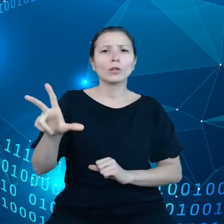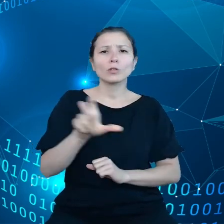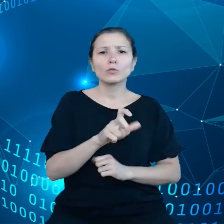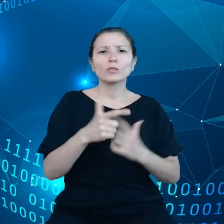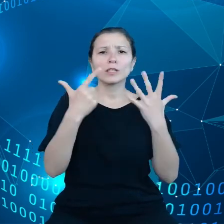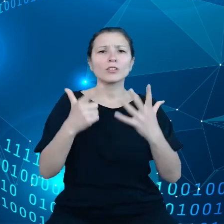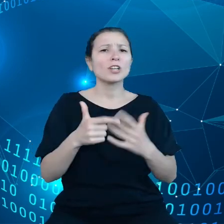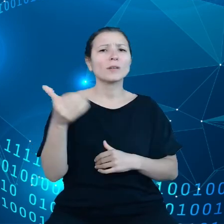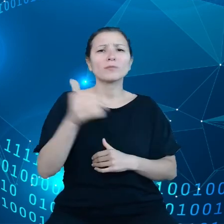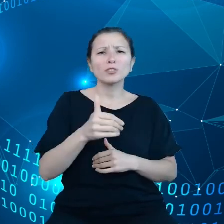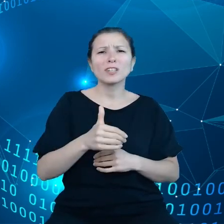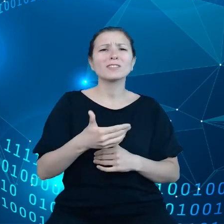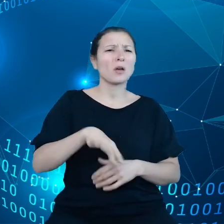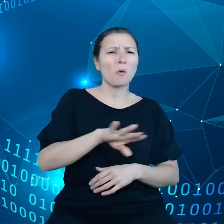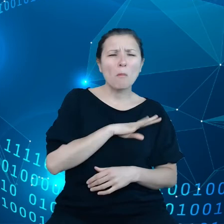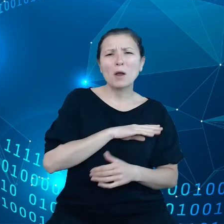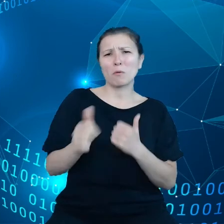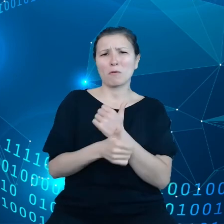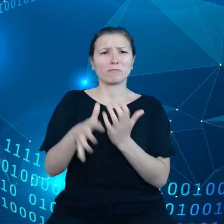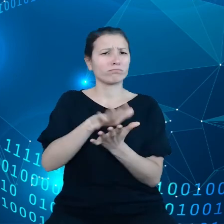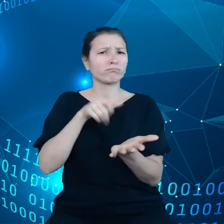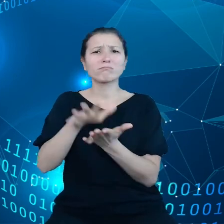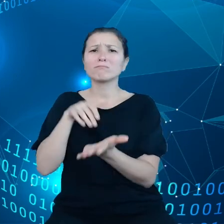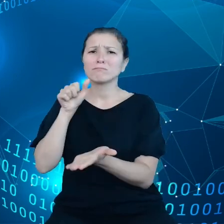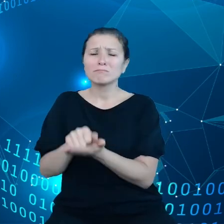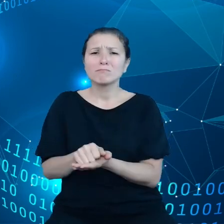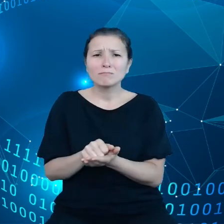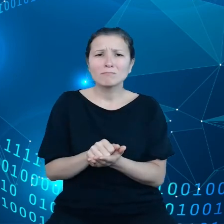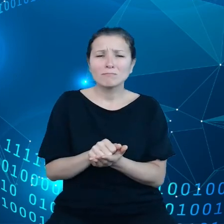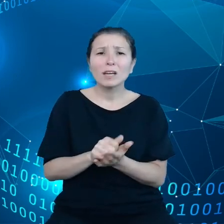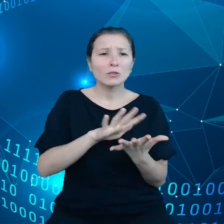kataklizmów to przekłada się oczywiście na konkretne pieniądze.